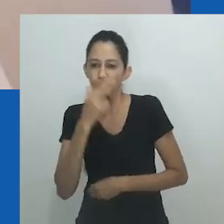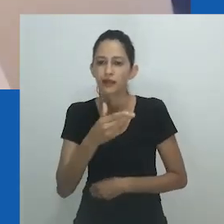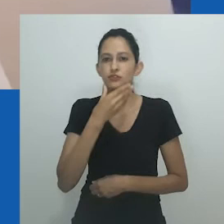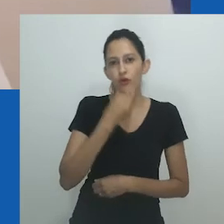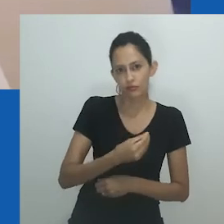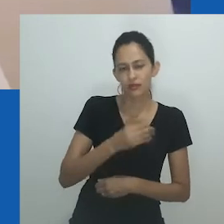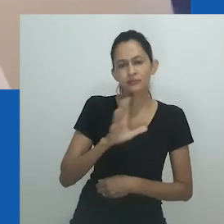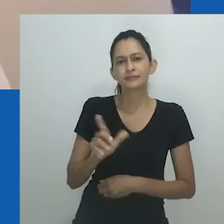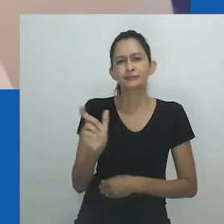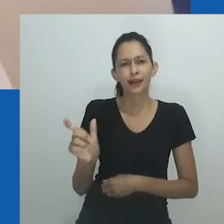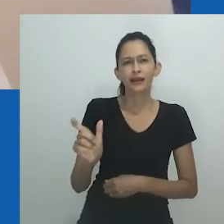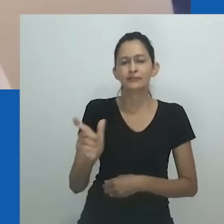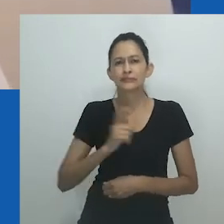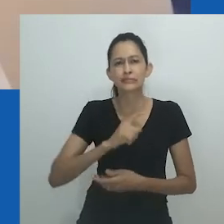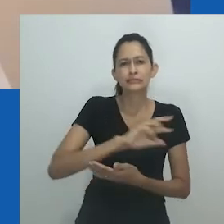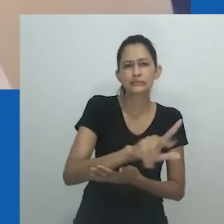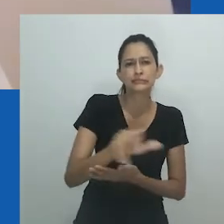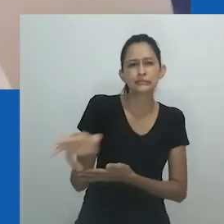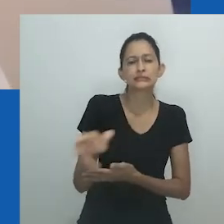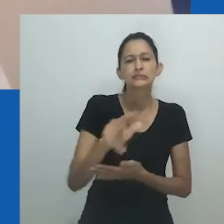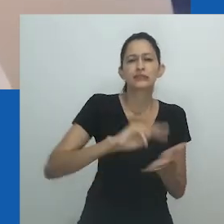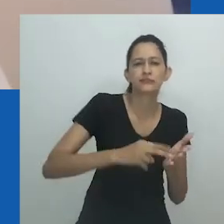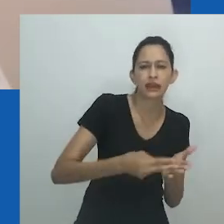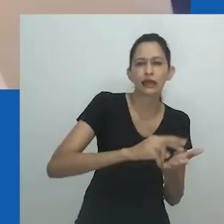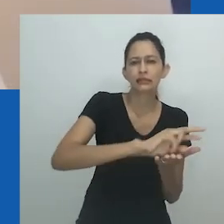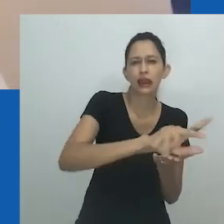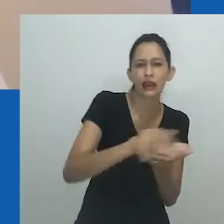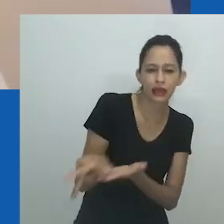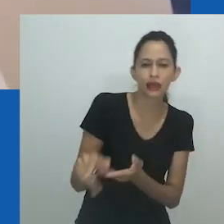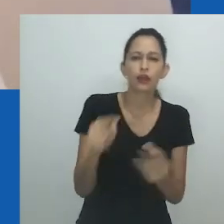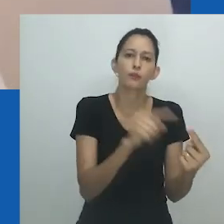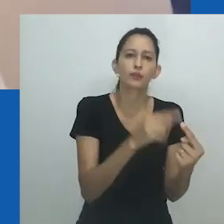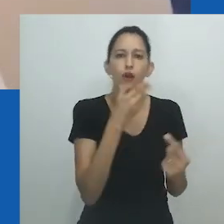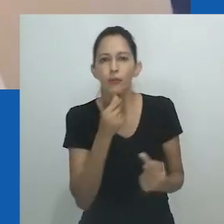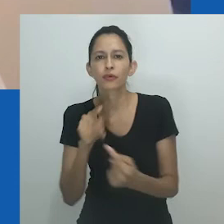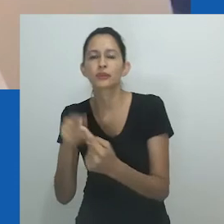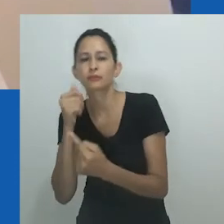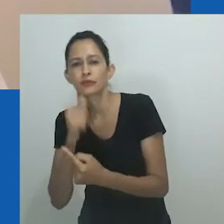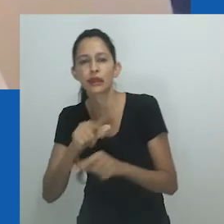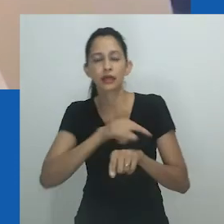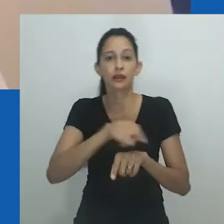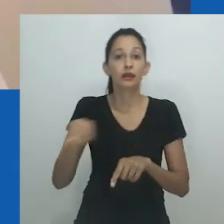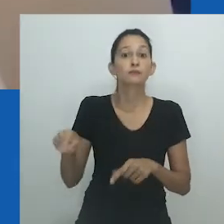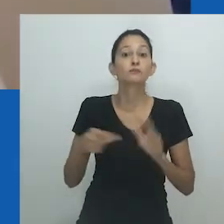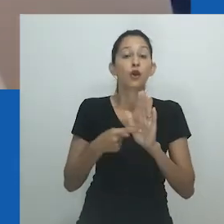Hlobo descola mulheres de nongayindoda, abrindo espaço para o fluxo livre de movimentos dentro desta categoria.